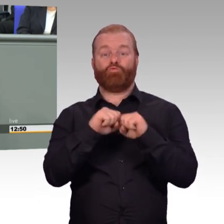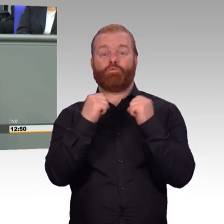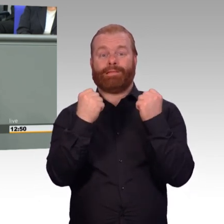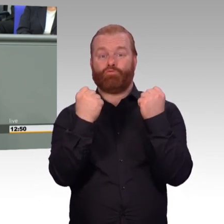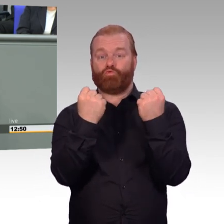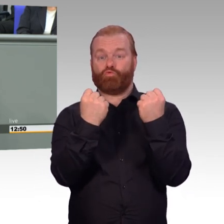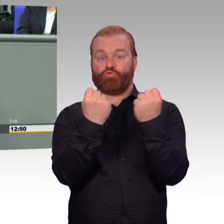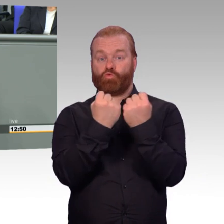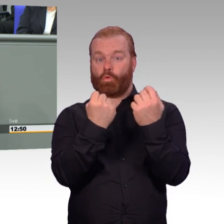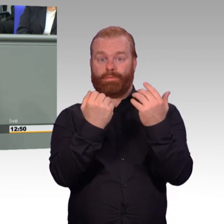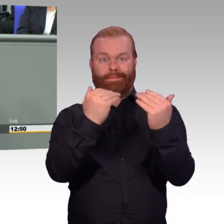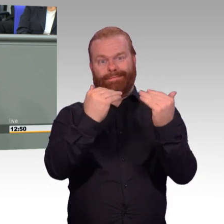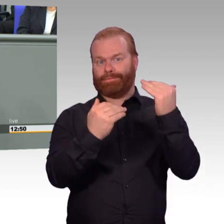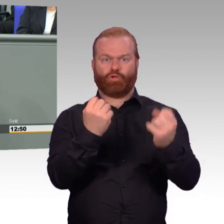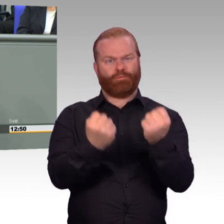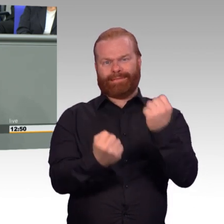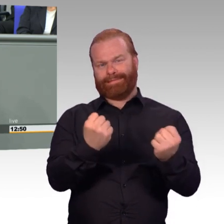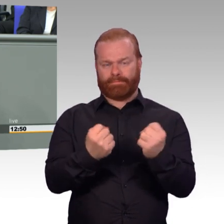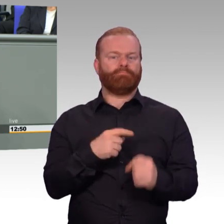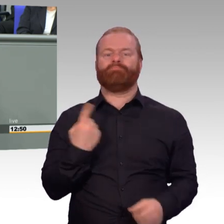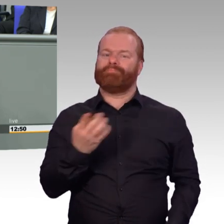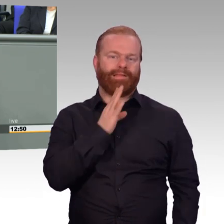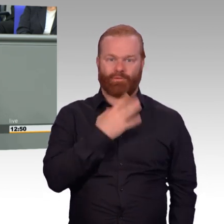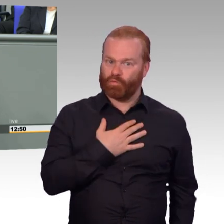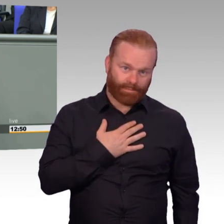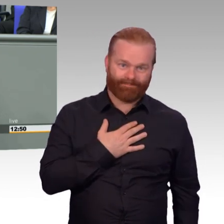auch verpflichtet. Und wir wollen in diesem Vertrag